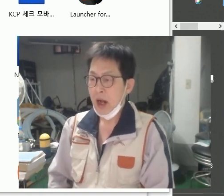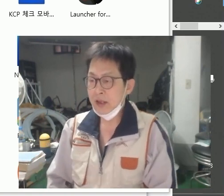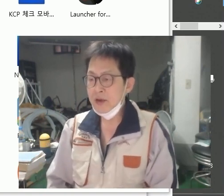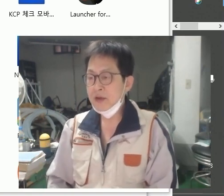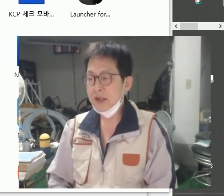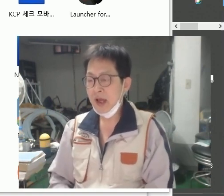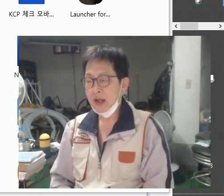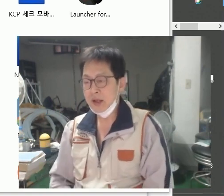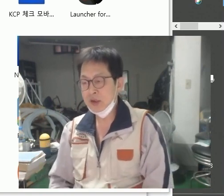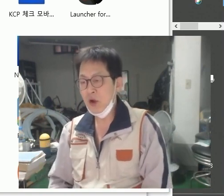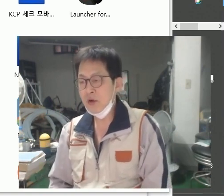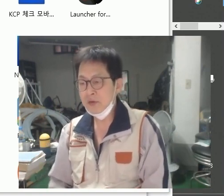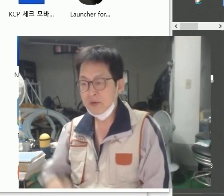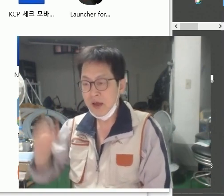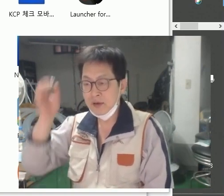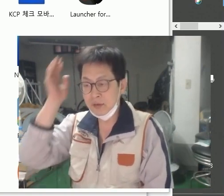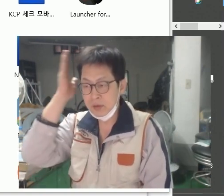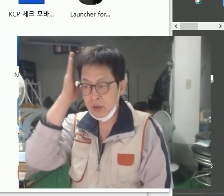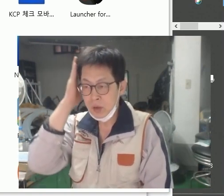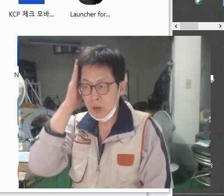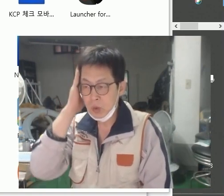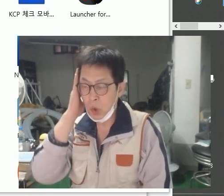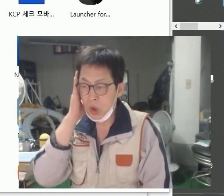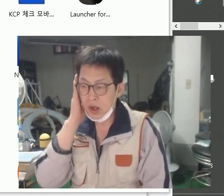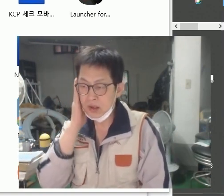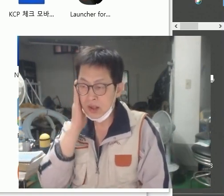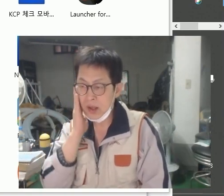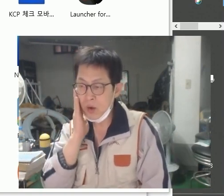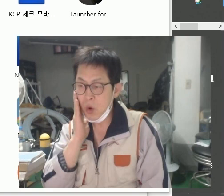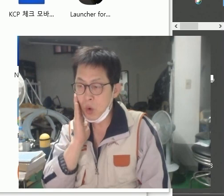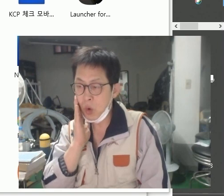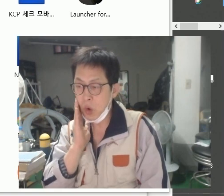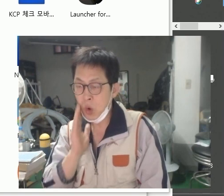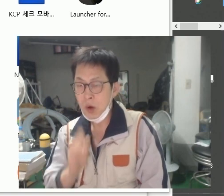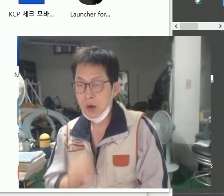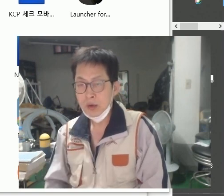[하늘색], [청색]은 요렇게 나타내고